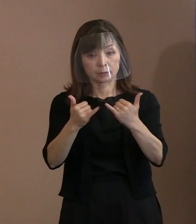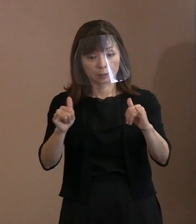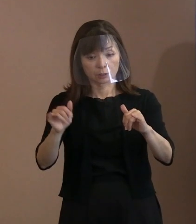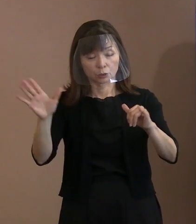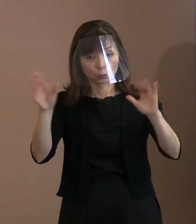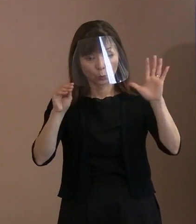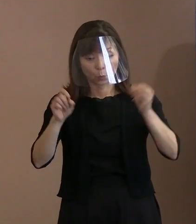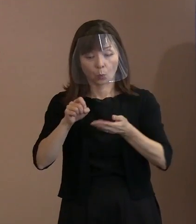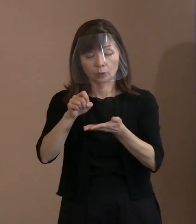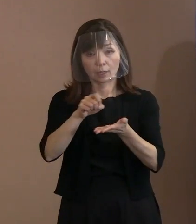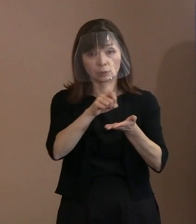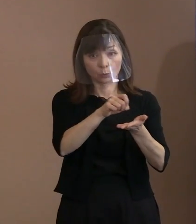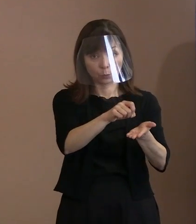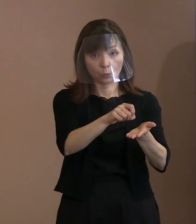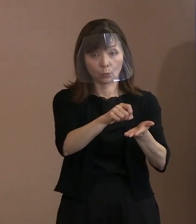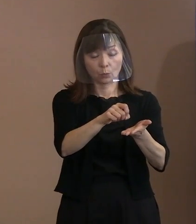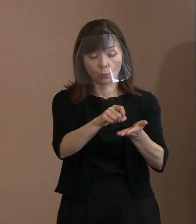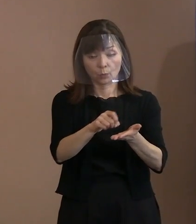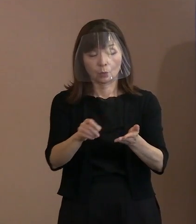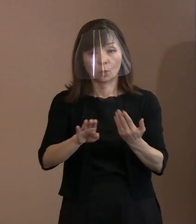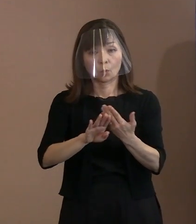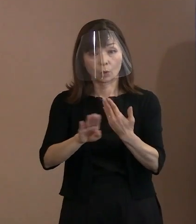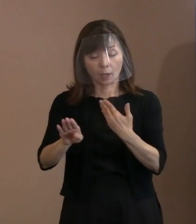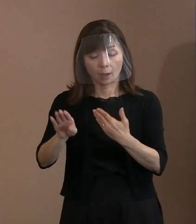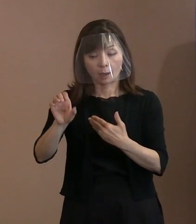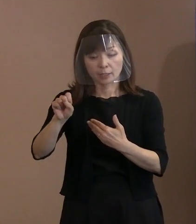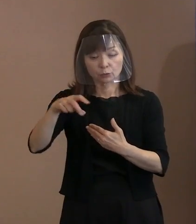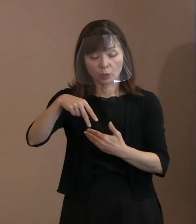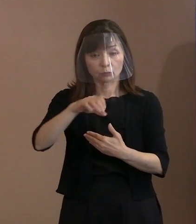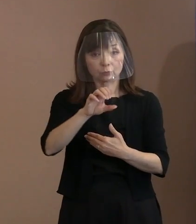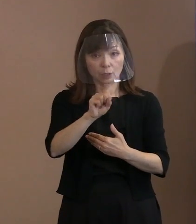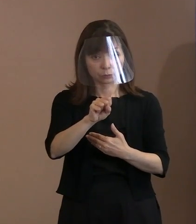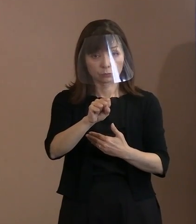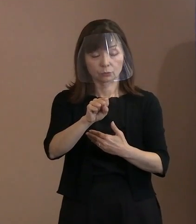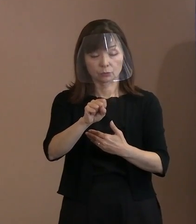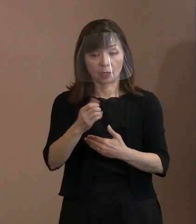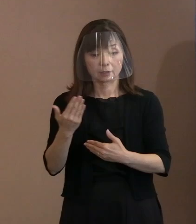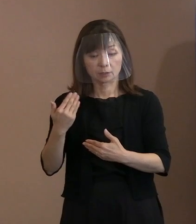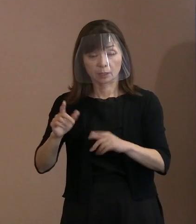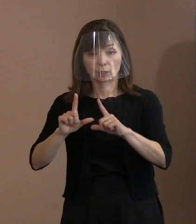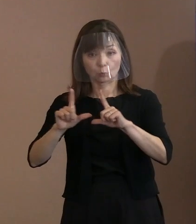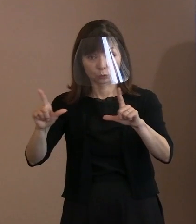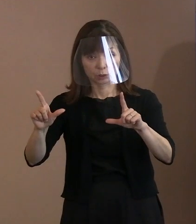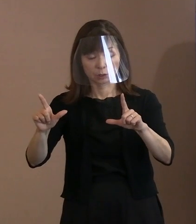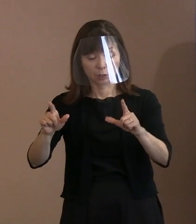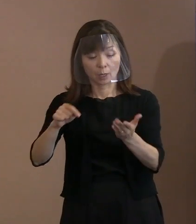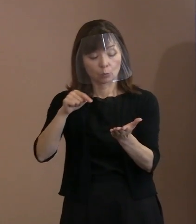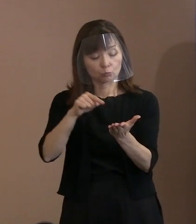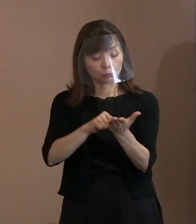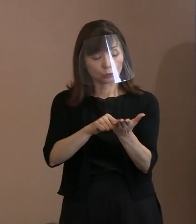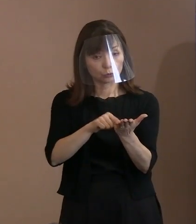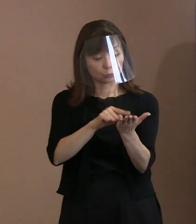新たにＳＮＳによる事前告知や プッシュ配信といったことを